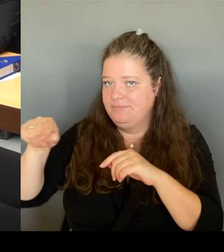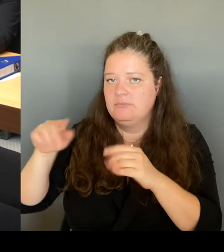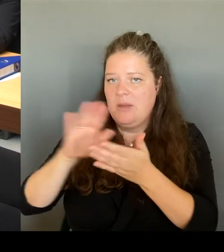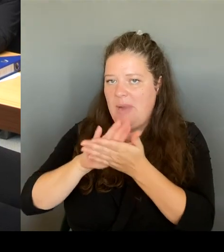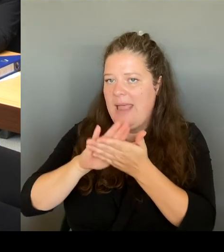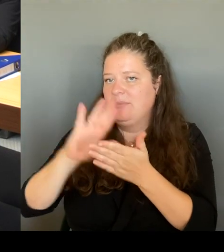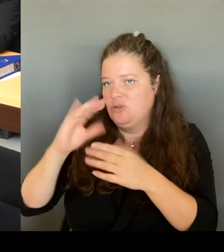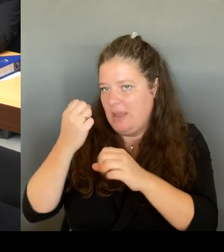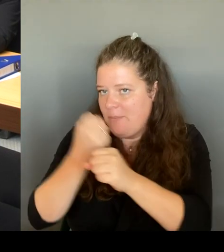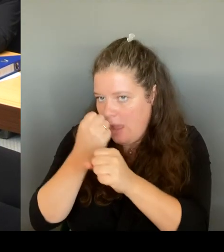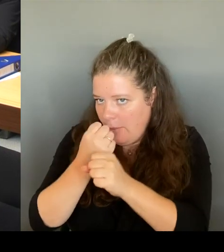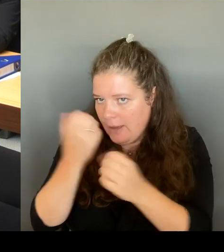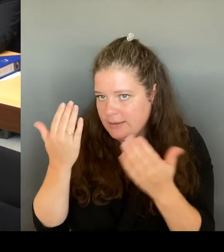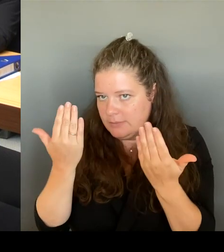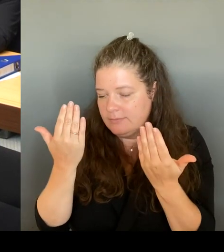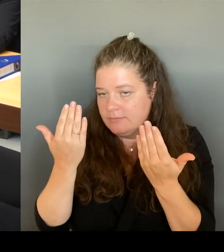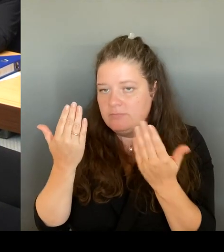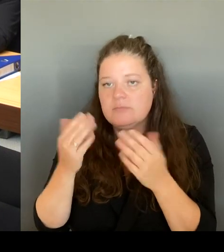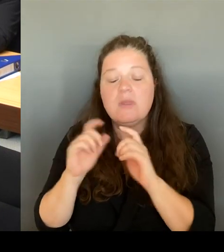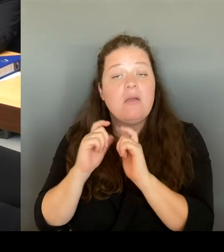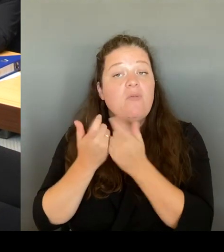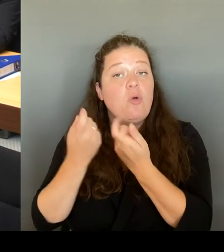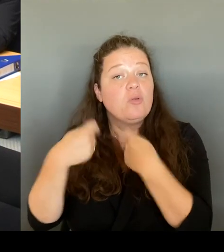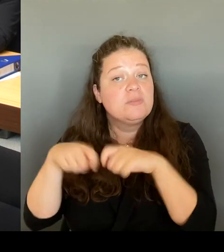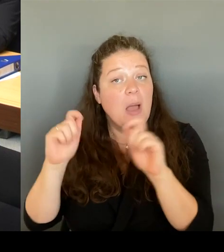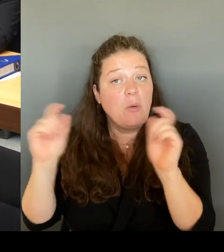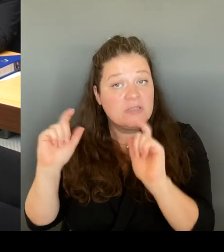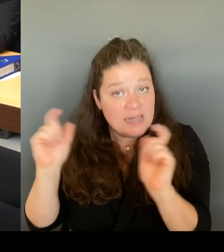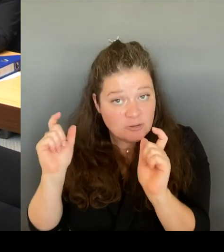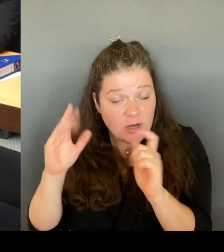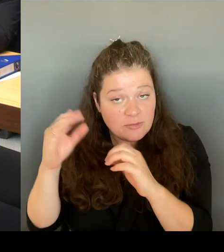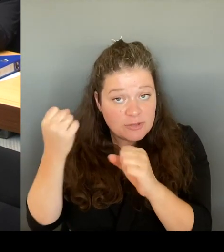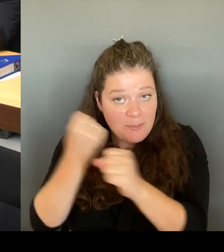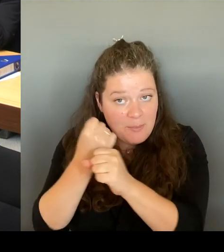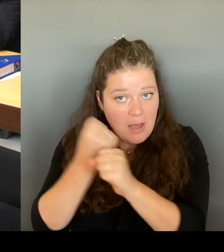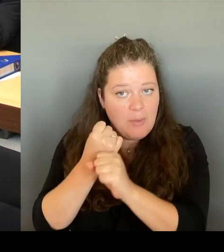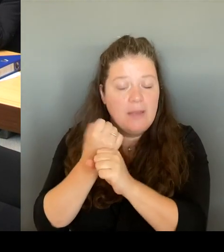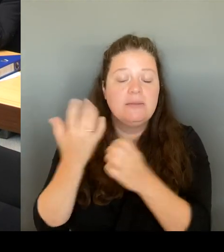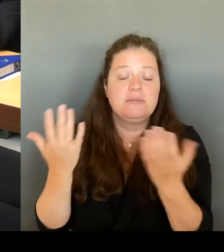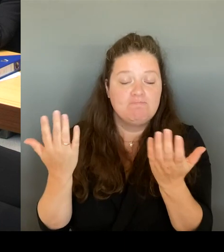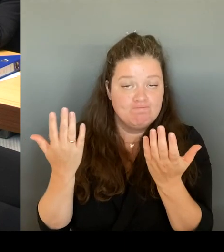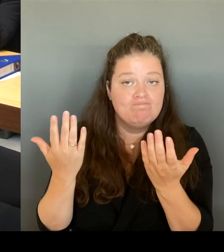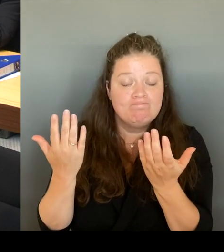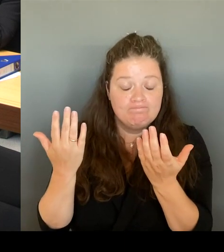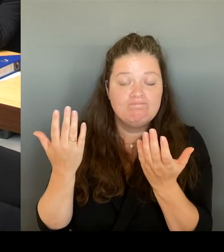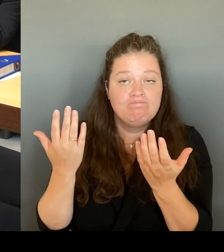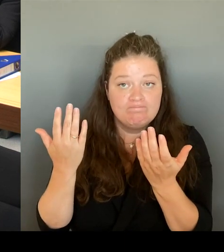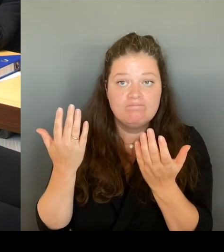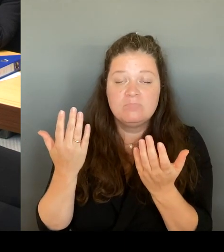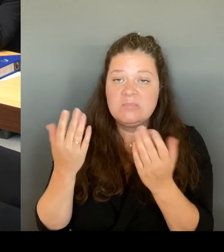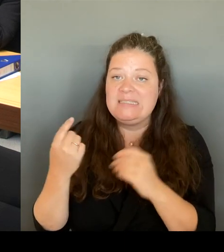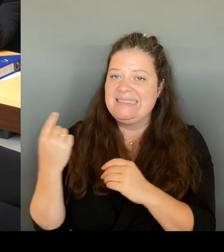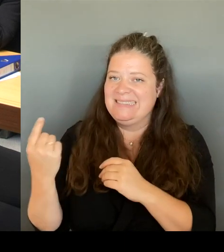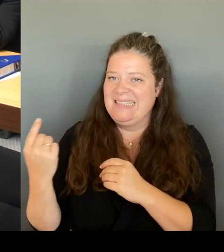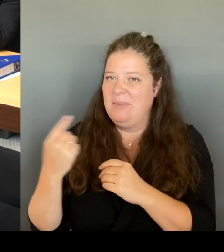Sie haben gesagt, dass Sie, das Sie sich immer noch nicht so sicher fühlen, was wir natürlich machen müssen vor Ort ist.